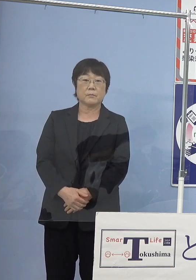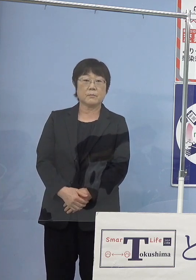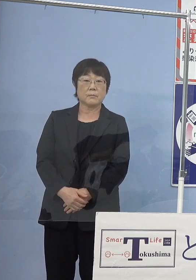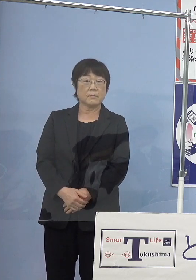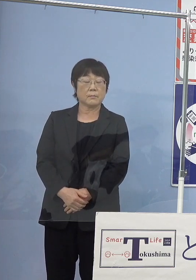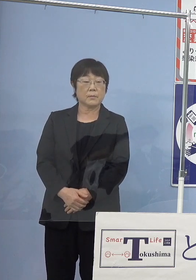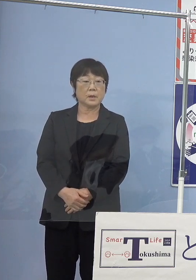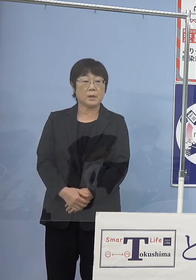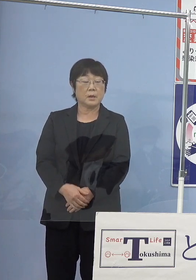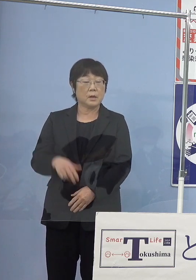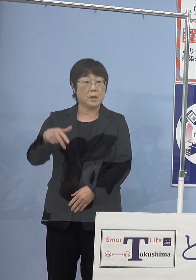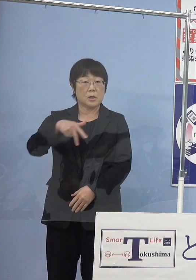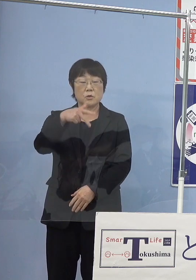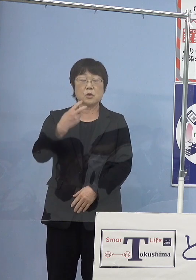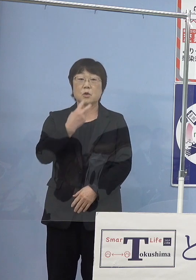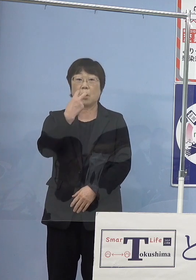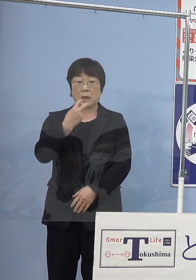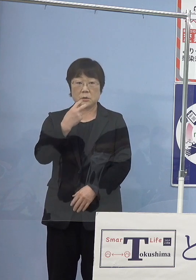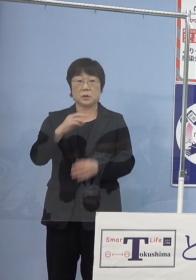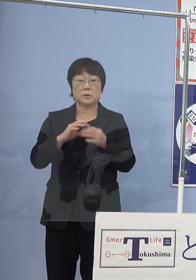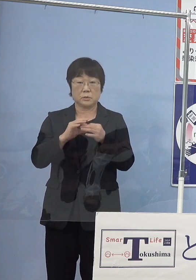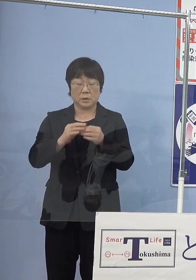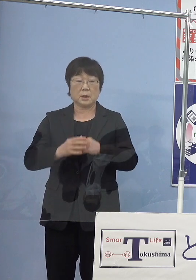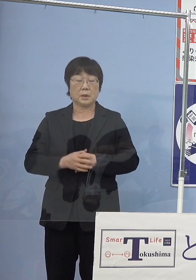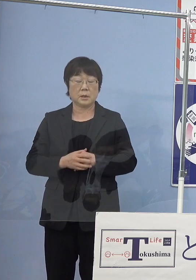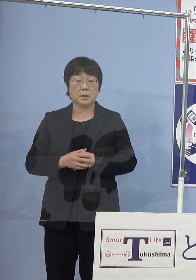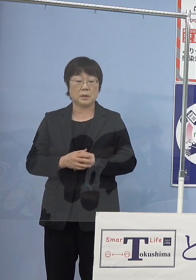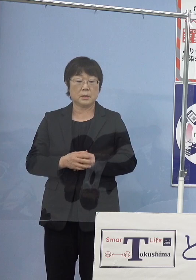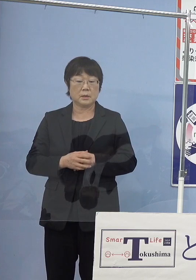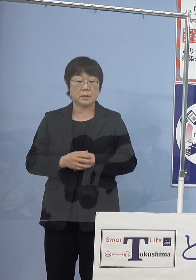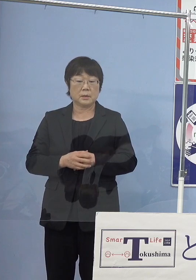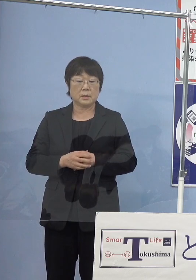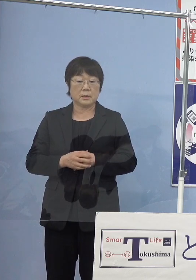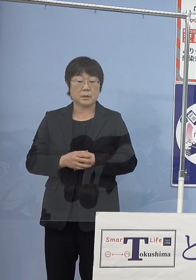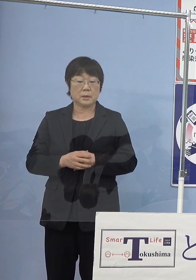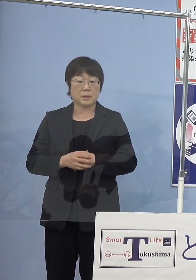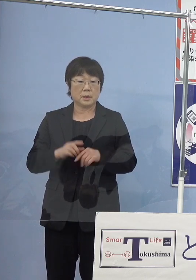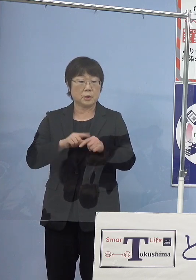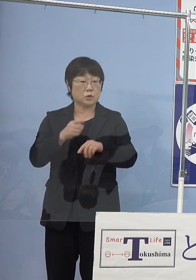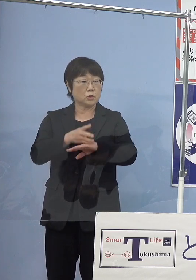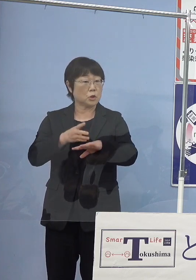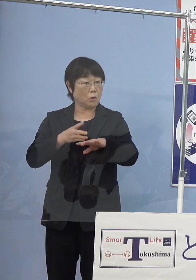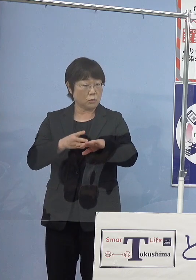水素バスですけれども 路線運行が中四国では初めてとのことですが